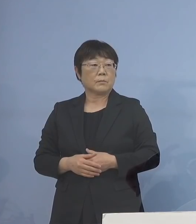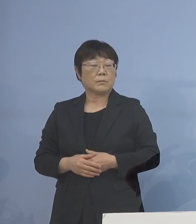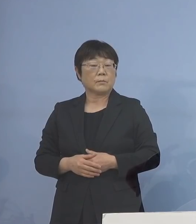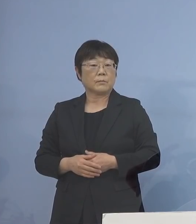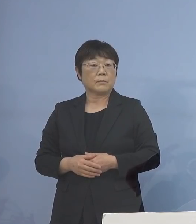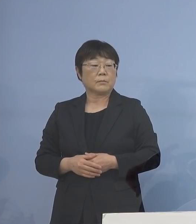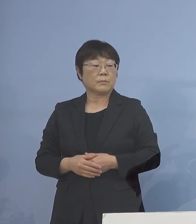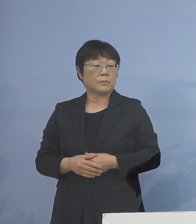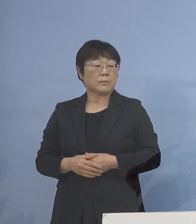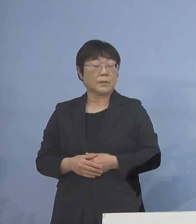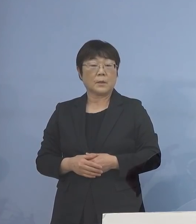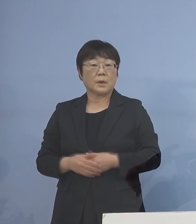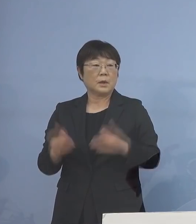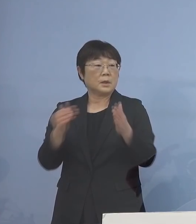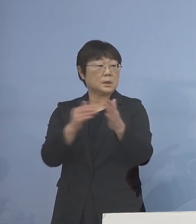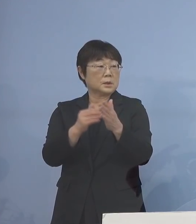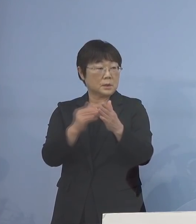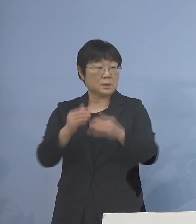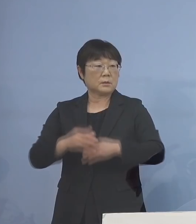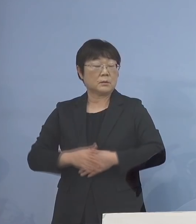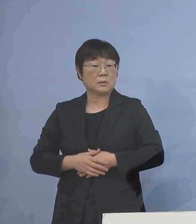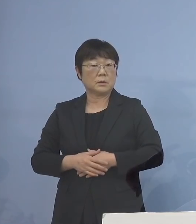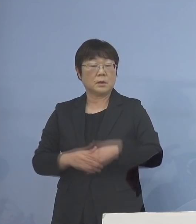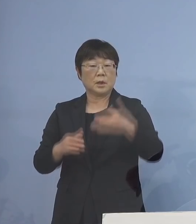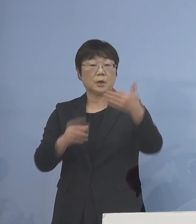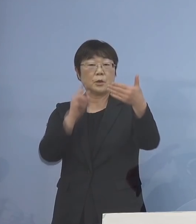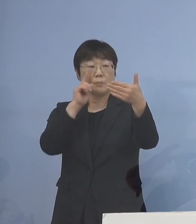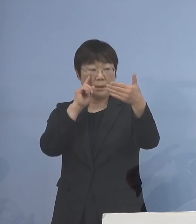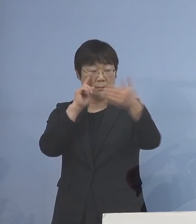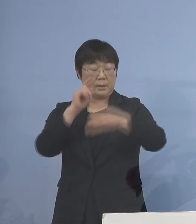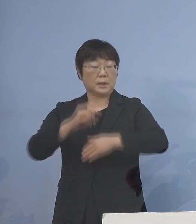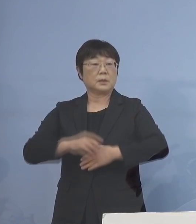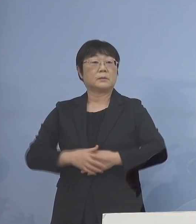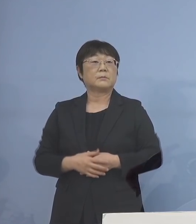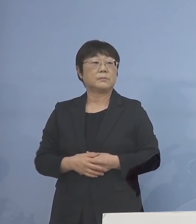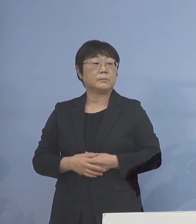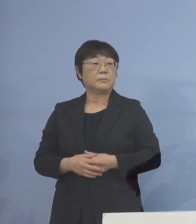そして最後 9番目となります